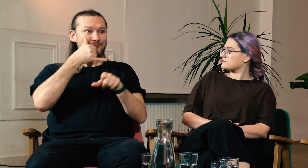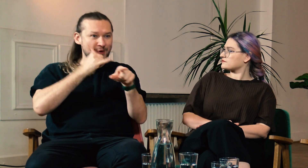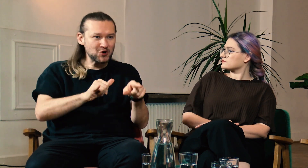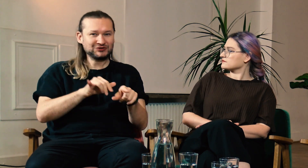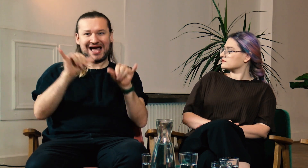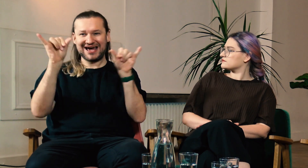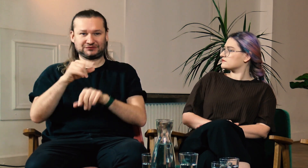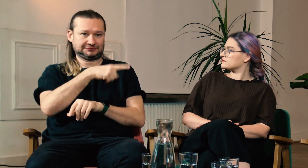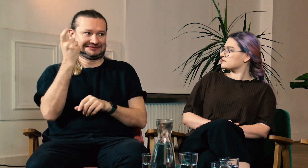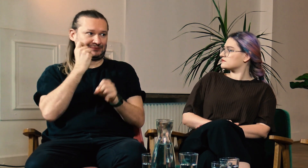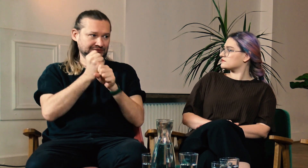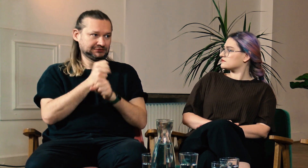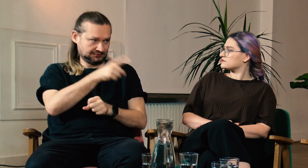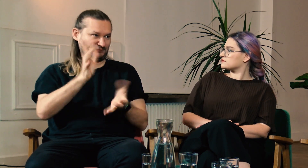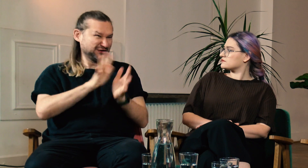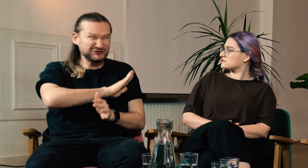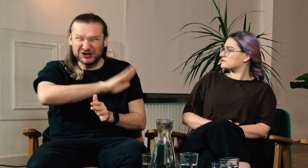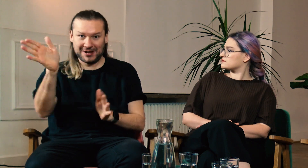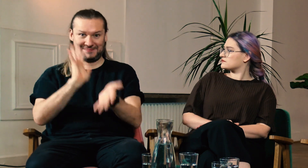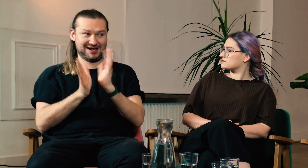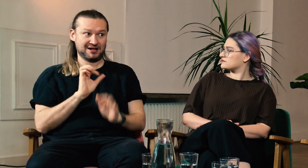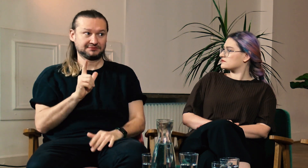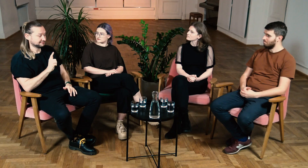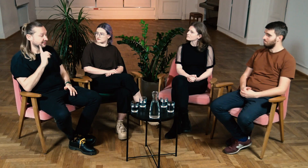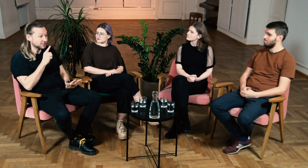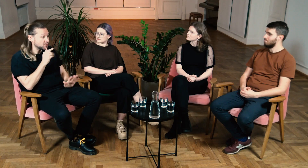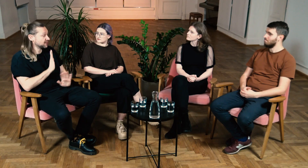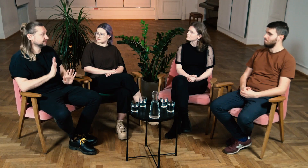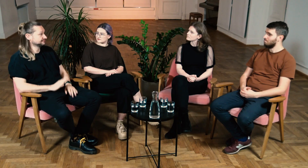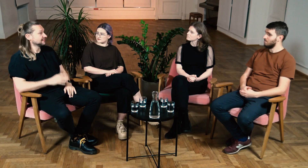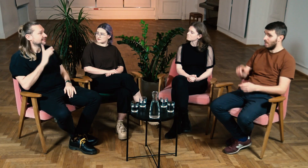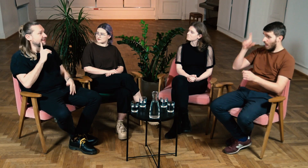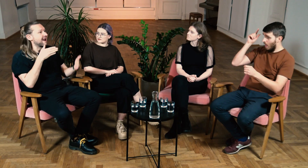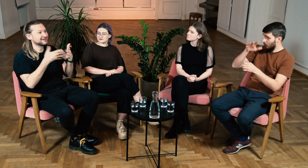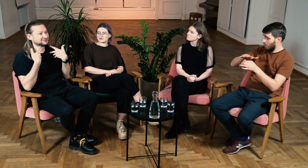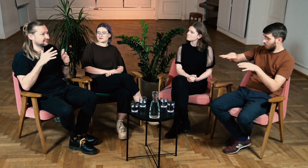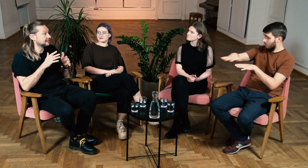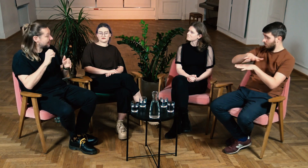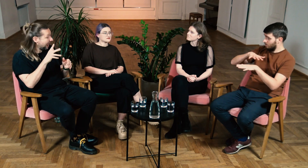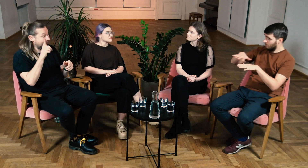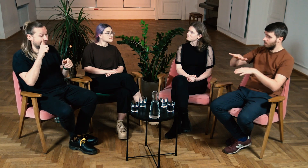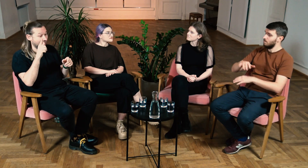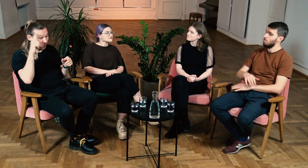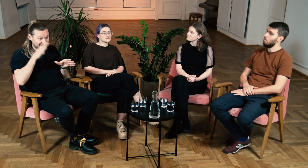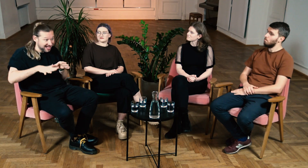Na poczcie, w restauracji nawet słyszący, wszyscy migają w ASL. Naprawdę, wow! Zero barier. Ł: Na terenie uniwersytetu?